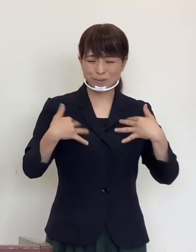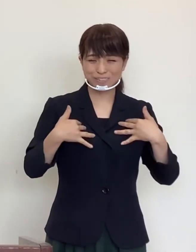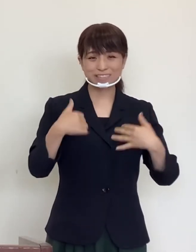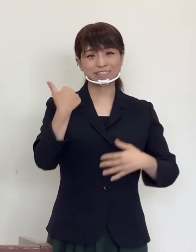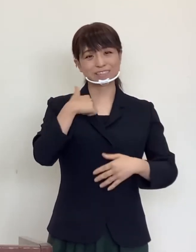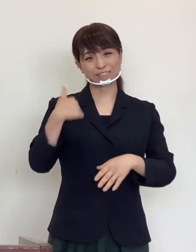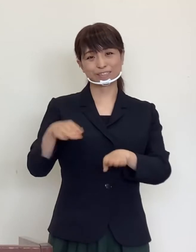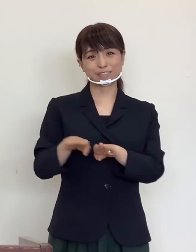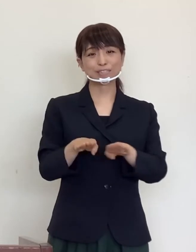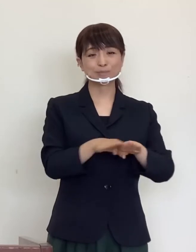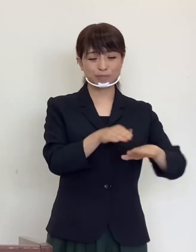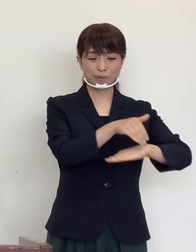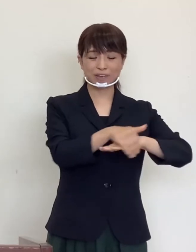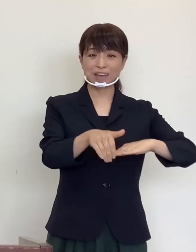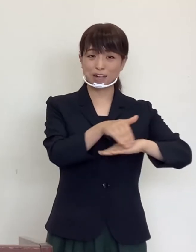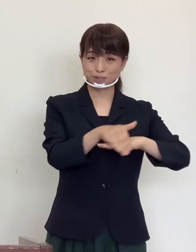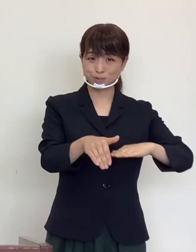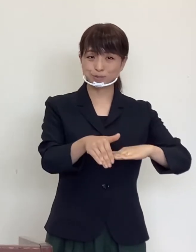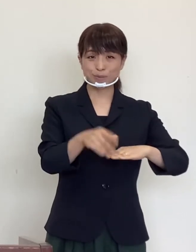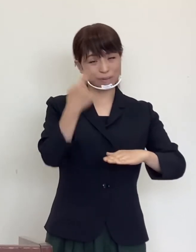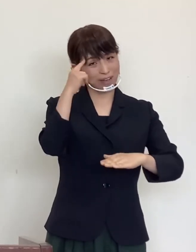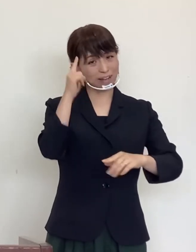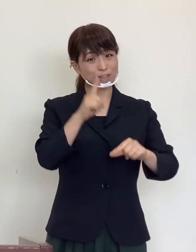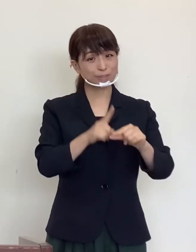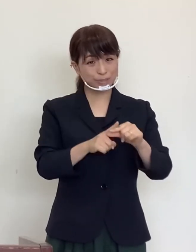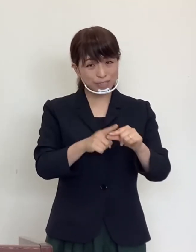立てていらっしゃる時期かと存じます